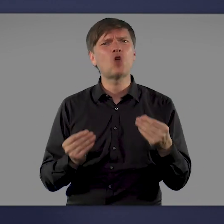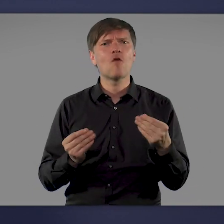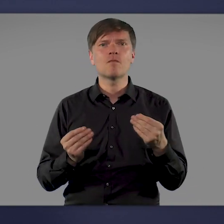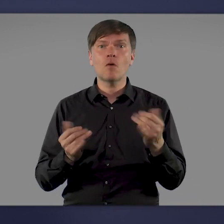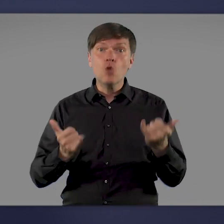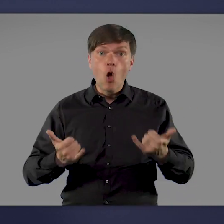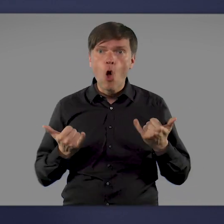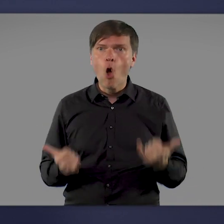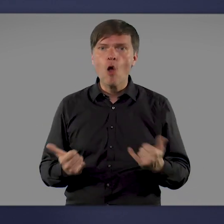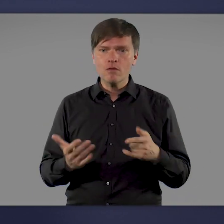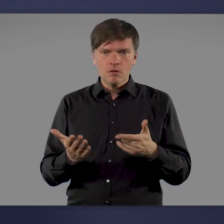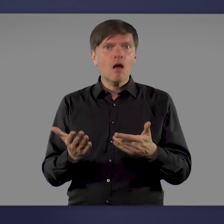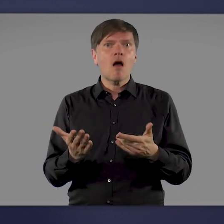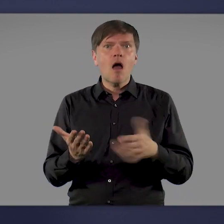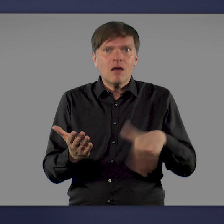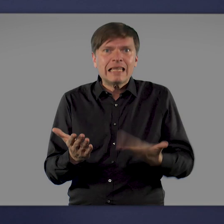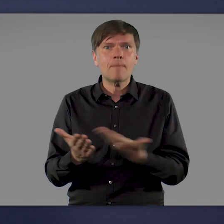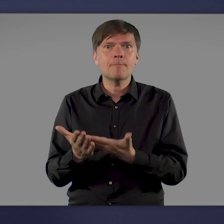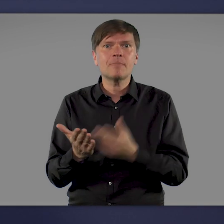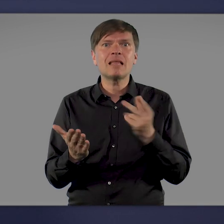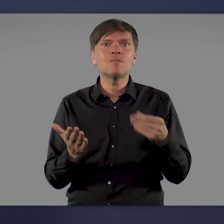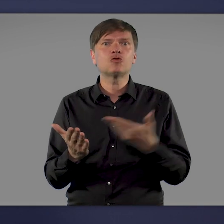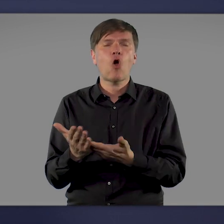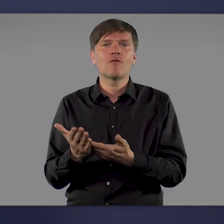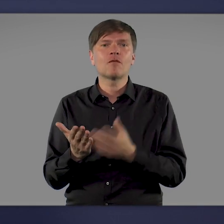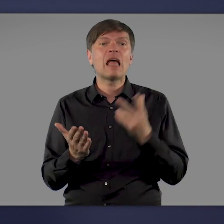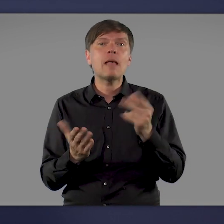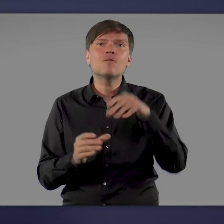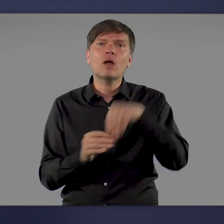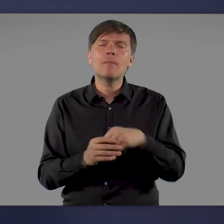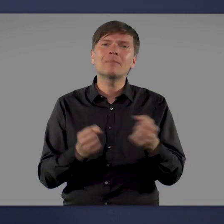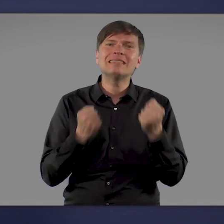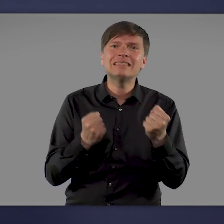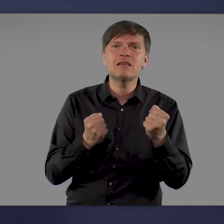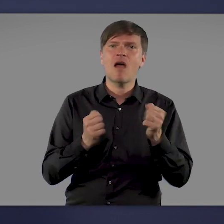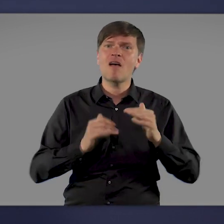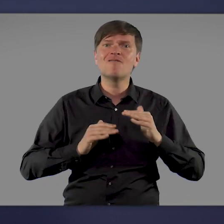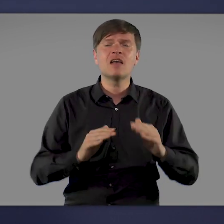Heute können wir genau diesen Ausweg anbieten: eine Impfung mit sicheren und wirksamen Impfstoffen.